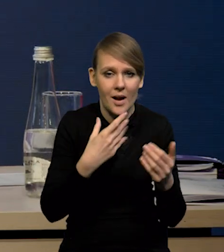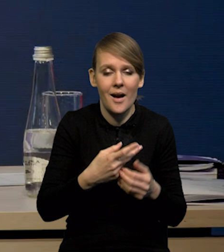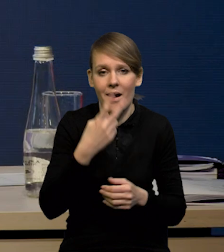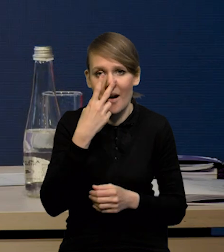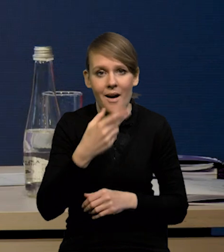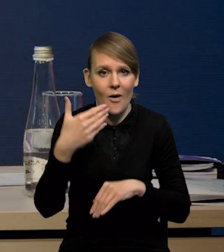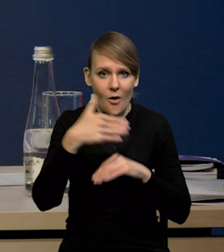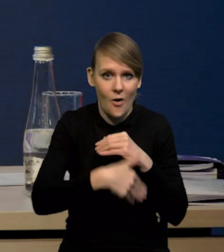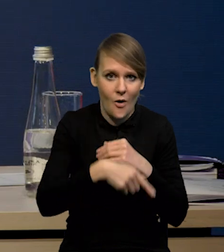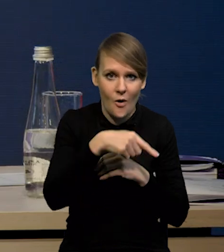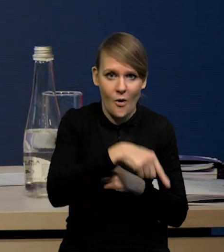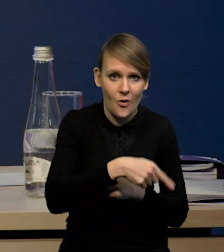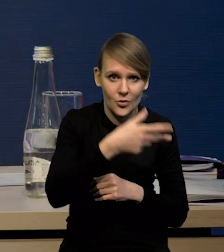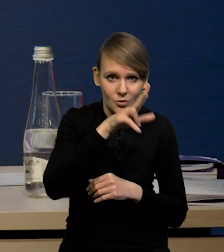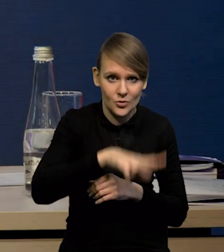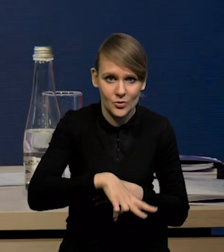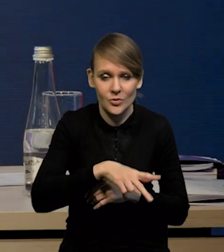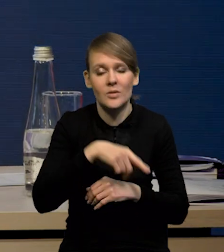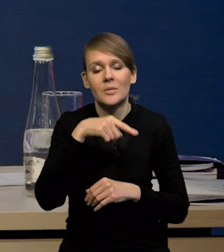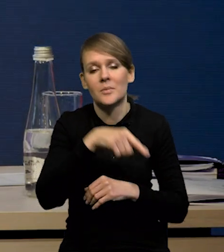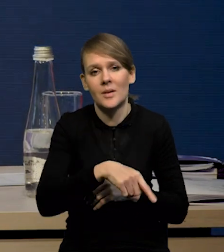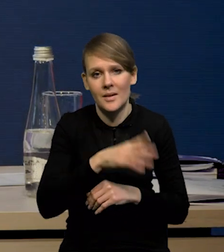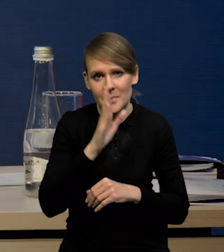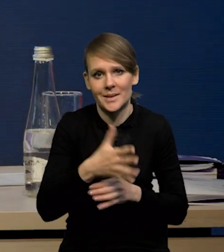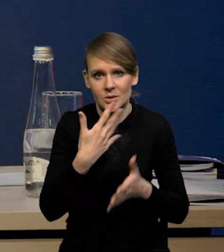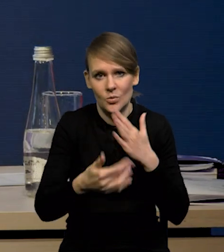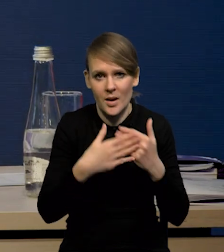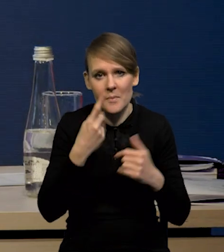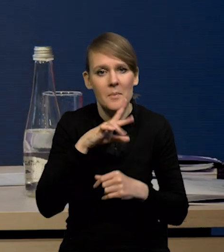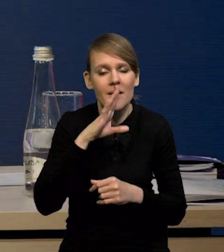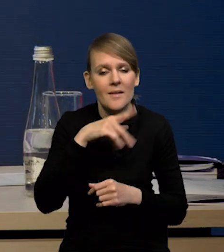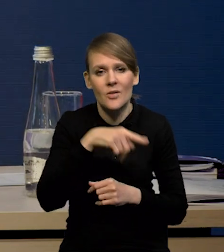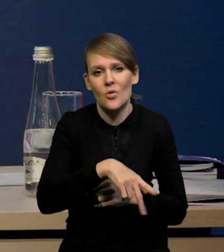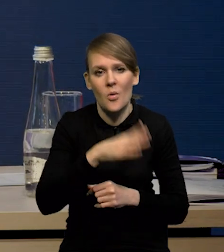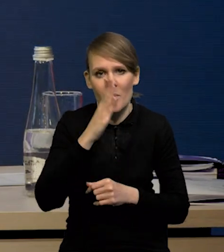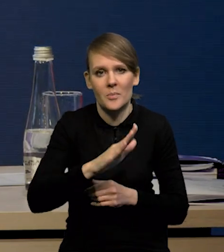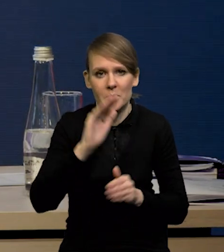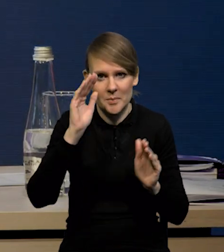będzie prawdopodobnie jeszcze słaby i to będzie prawdopodobnie ta najniższa dynamika wzrostu.